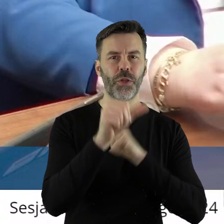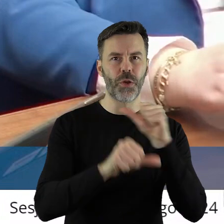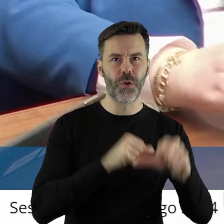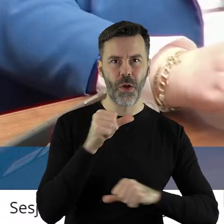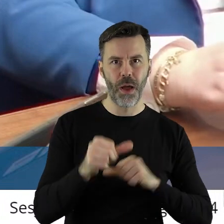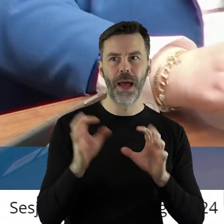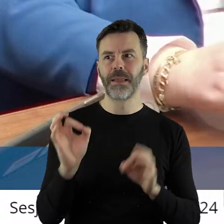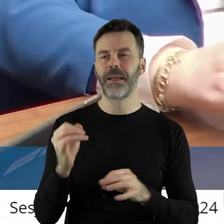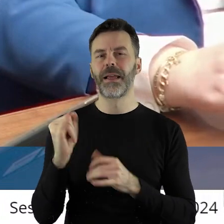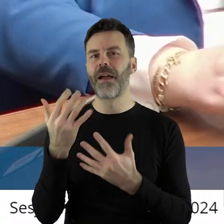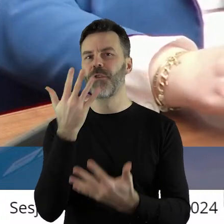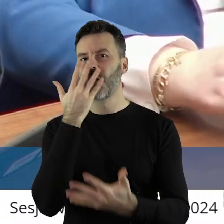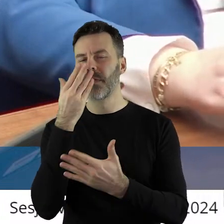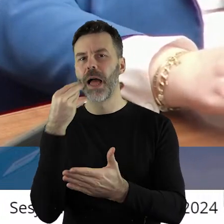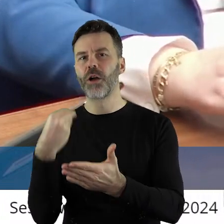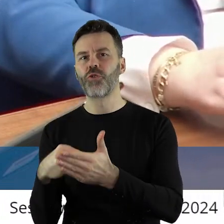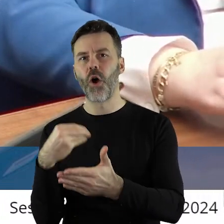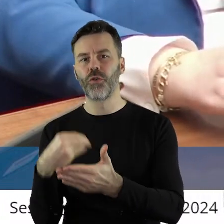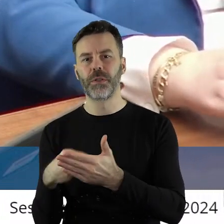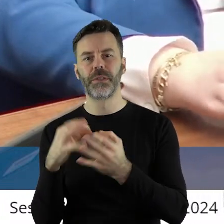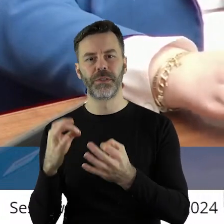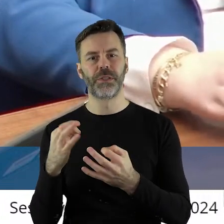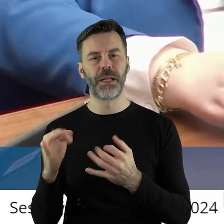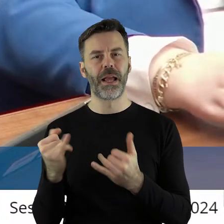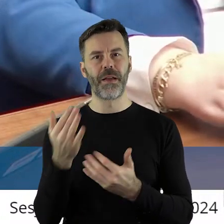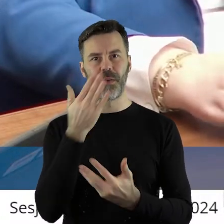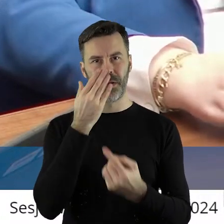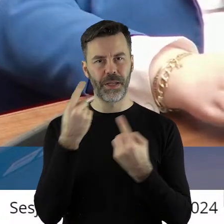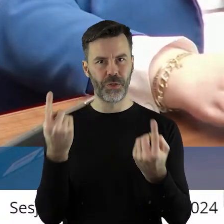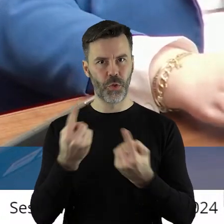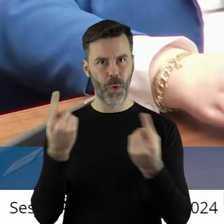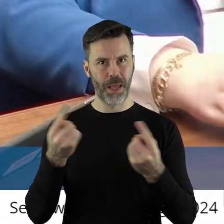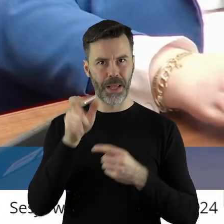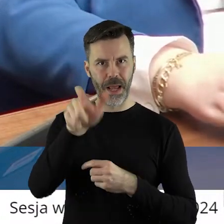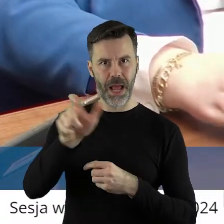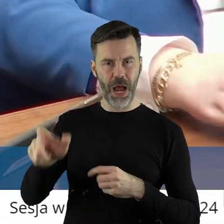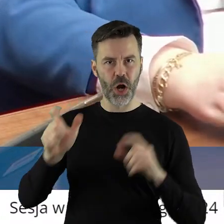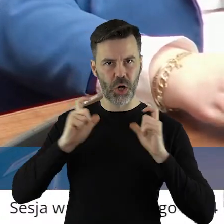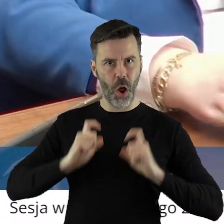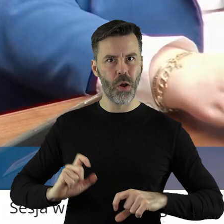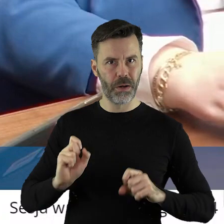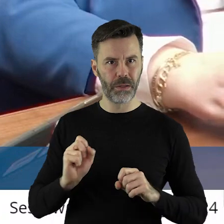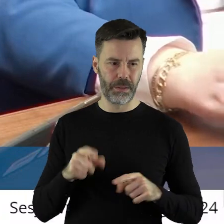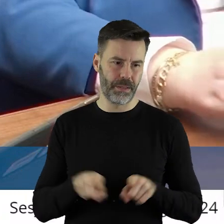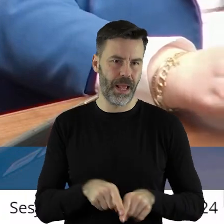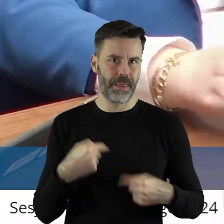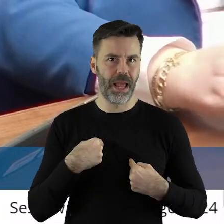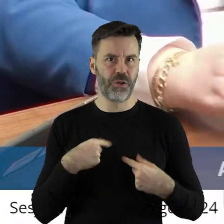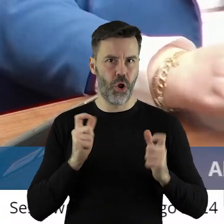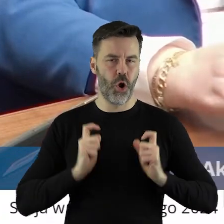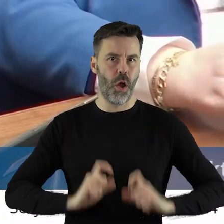a jakie dzisiaj są koszty? Taką sytuację mają na dzisiaj rolnicy i ja też.